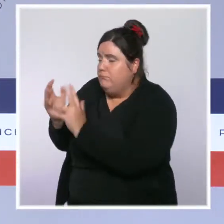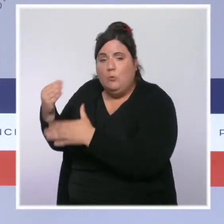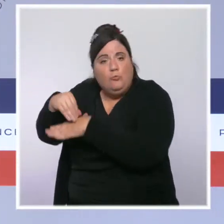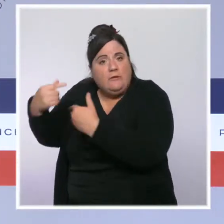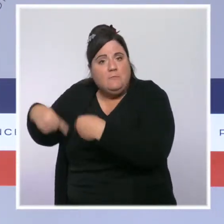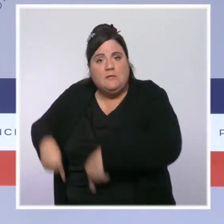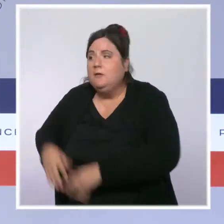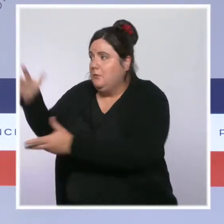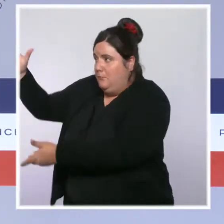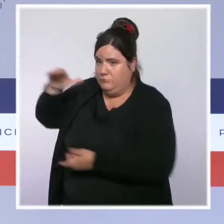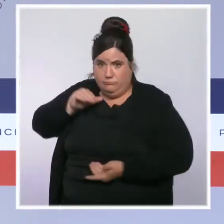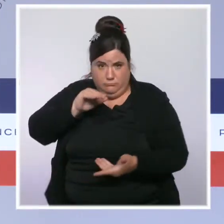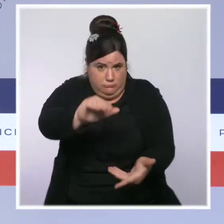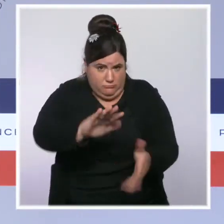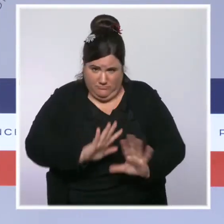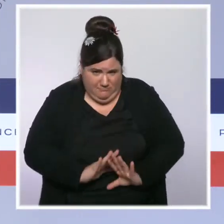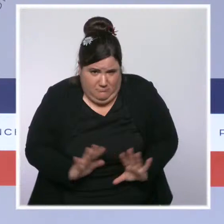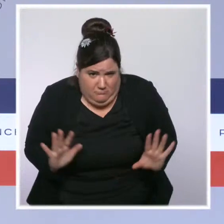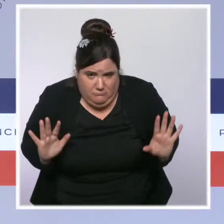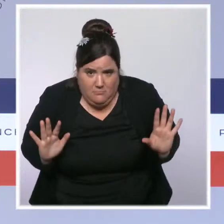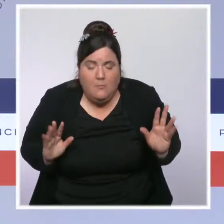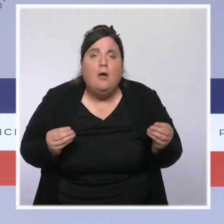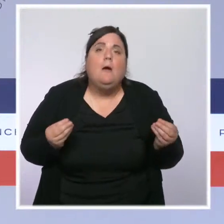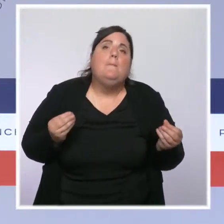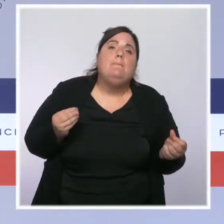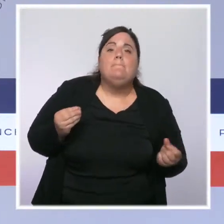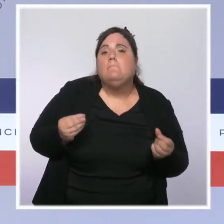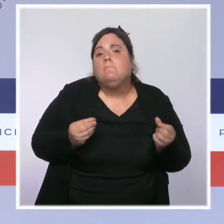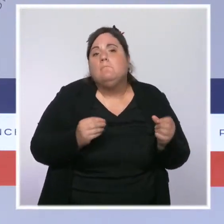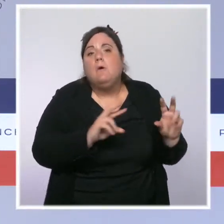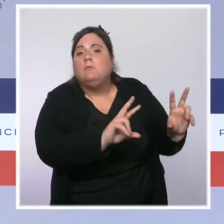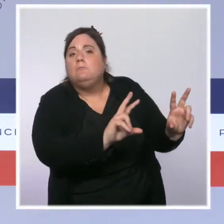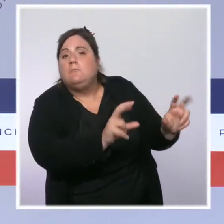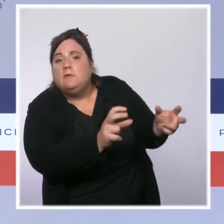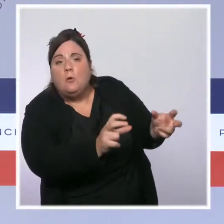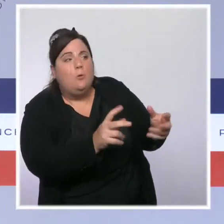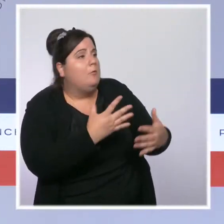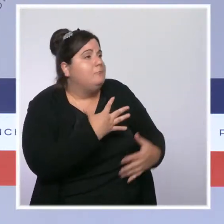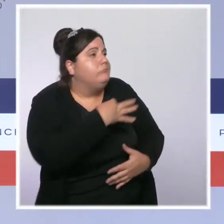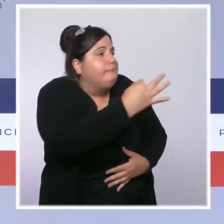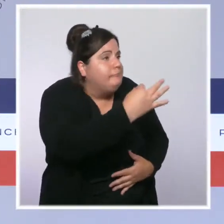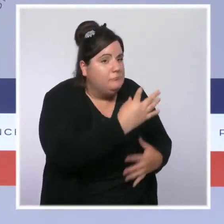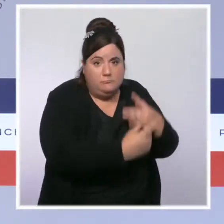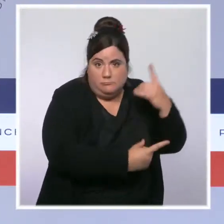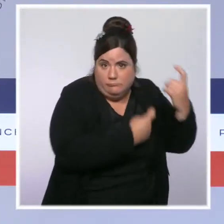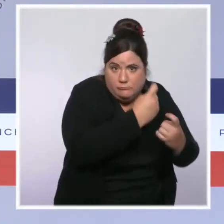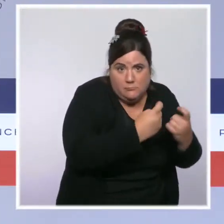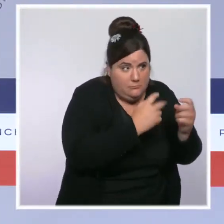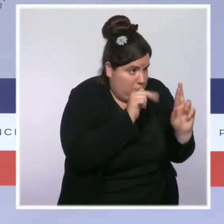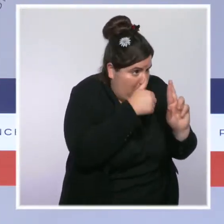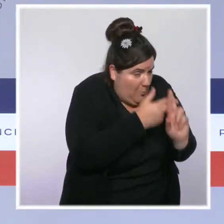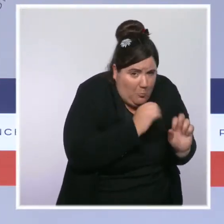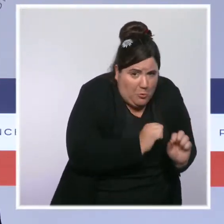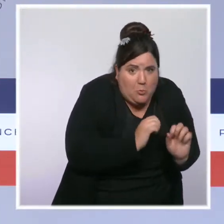Mais je me rends régulièrement sur des plateaux de télévision, je réponds à la presse en tant que responsable politique. Je peux m'exprimer sur ces sujets-là,